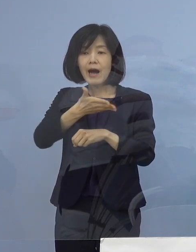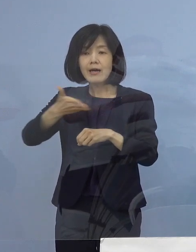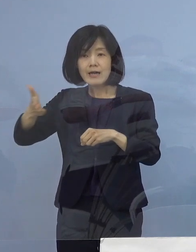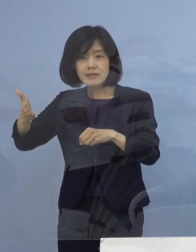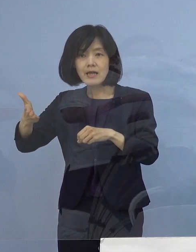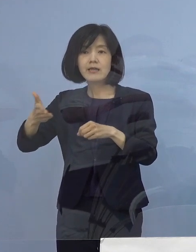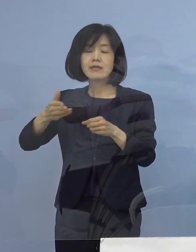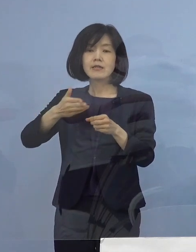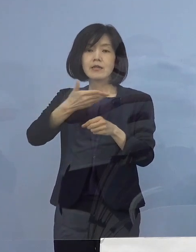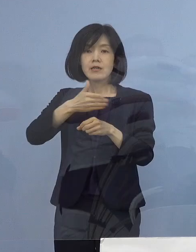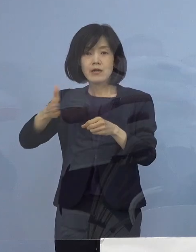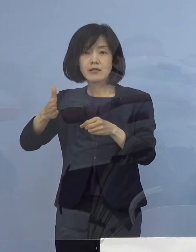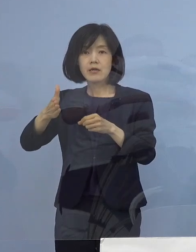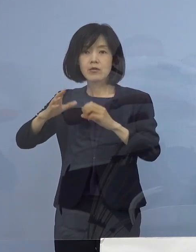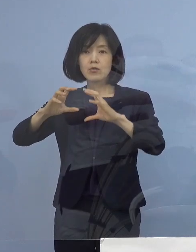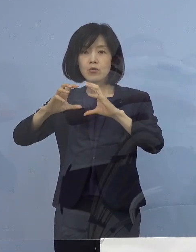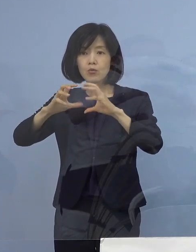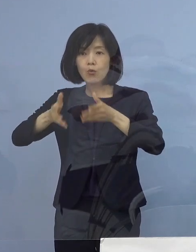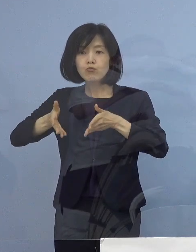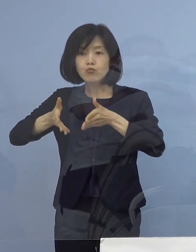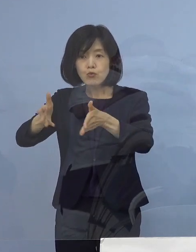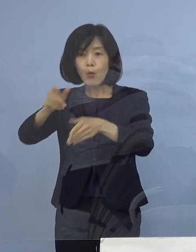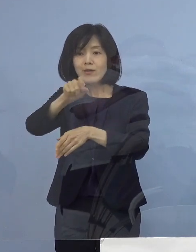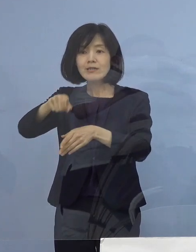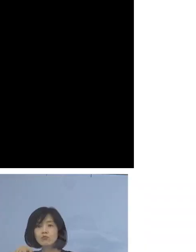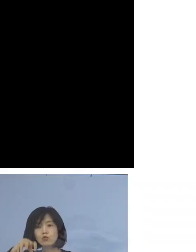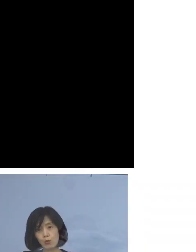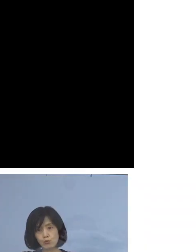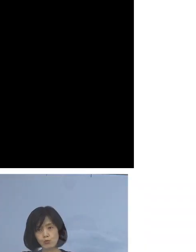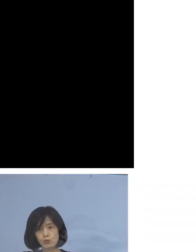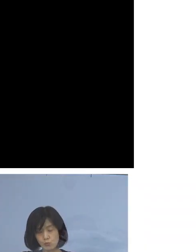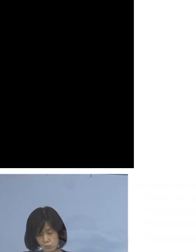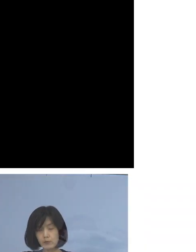ということで こちら ということになります